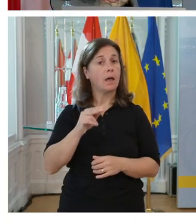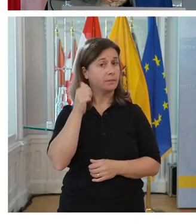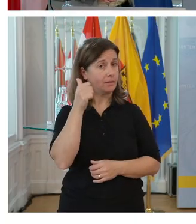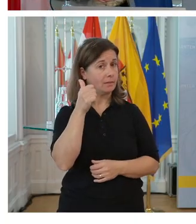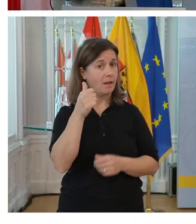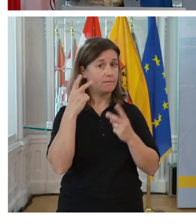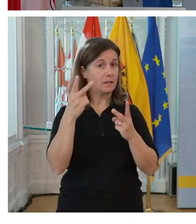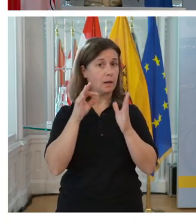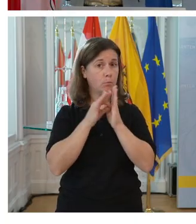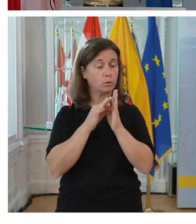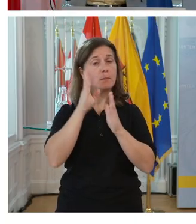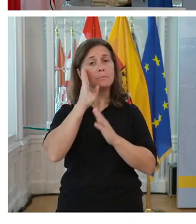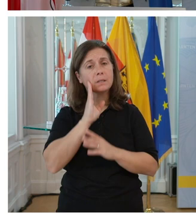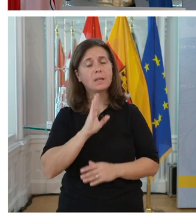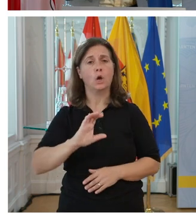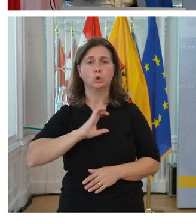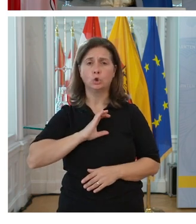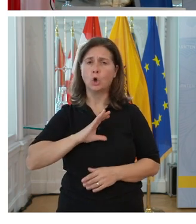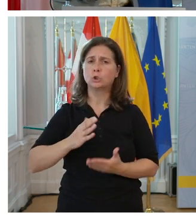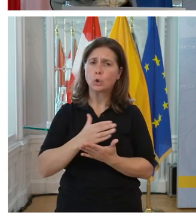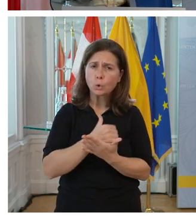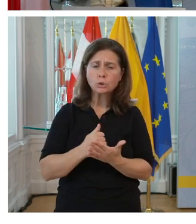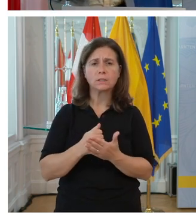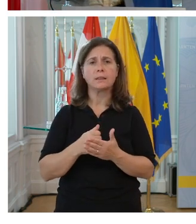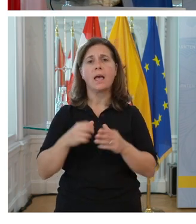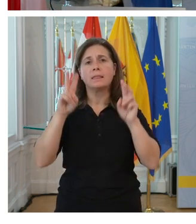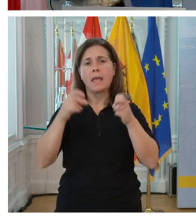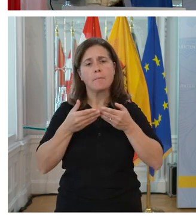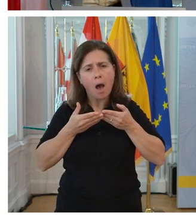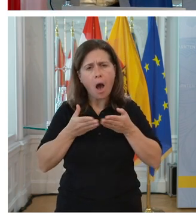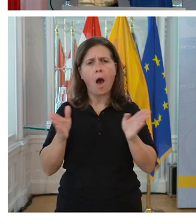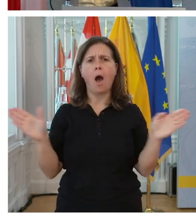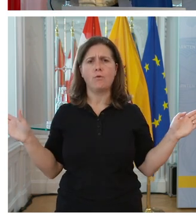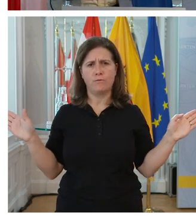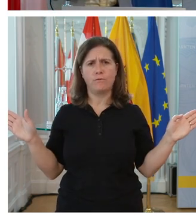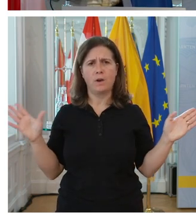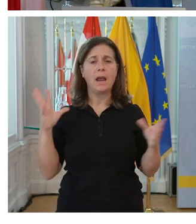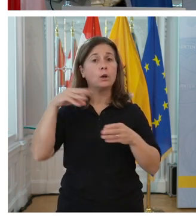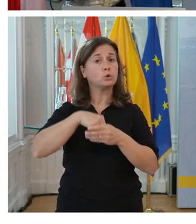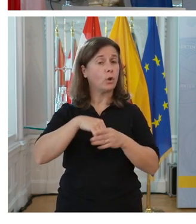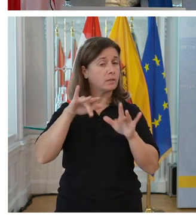Nutzen sie die Chance, öffnen sie sich dem Thema Inklusion, weil es hat massive Vorteile für ihren Betrieb.